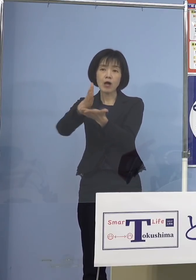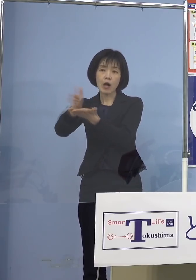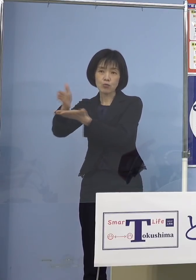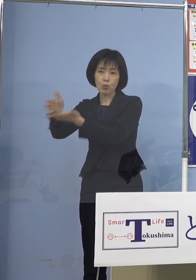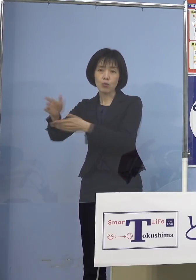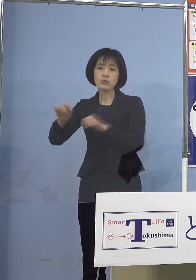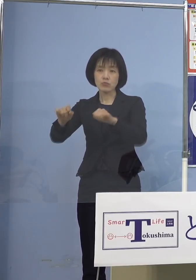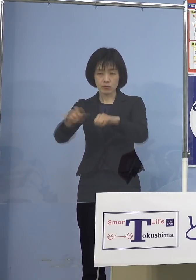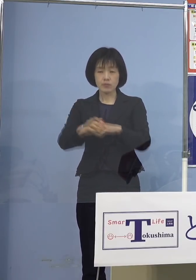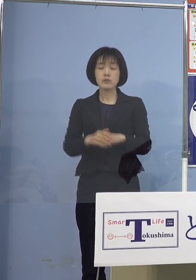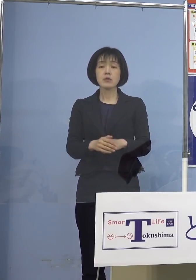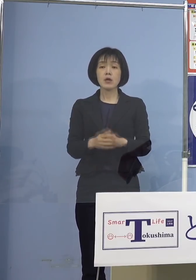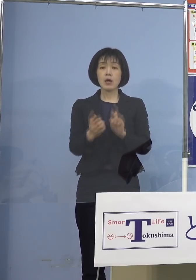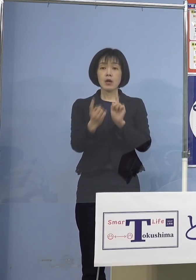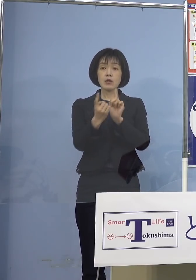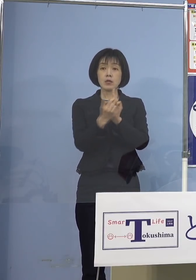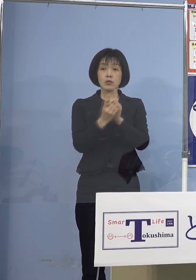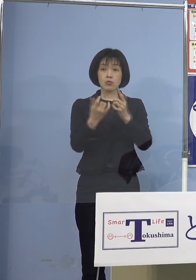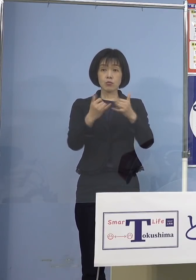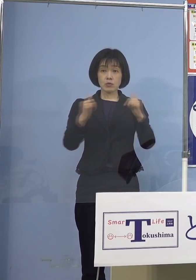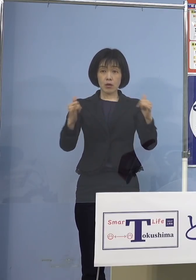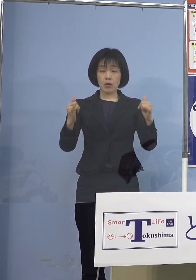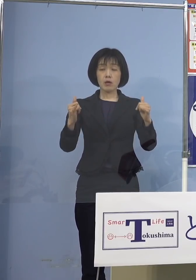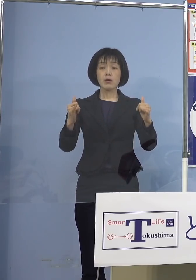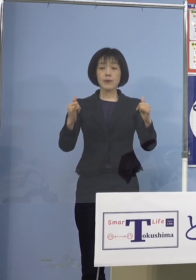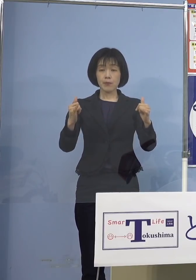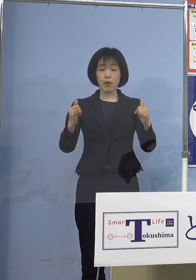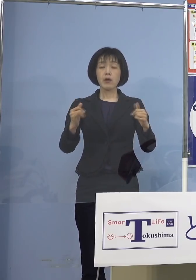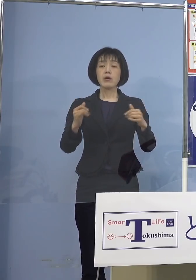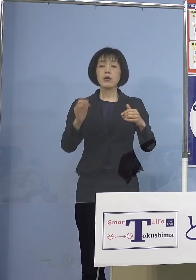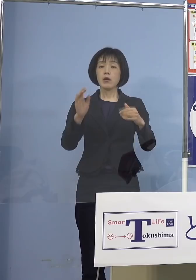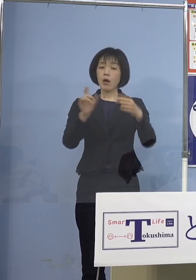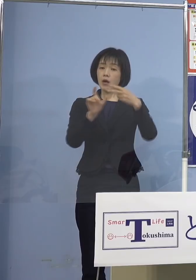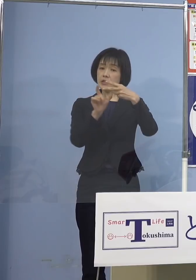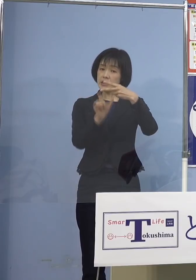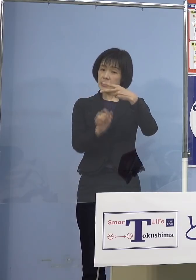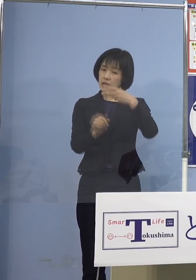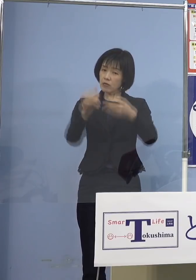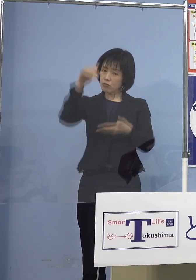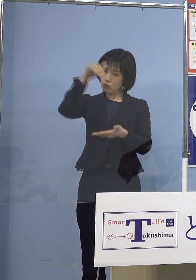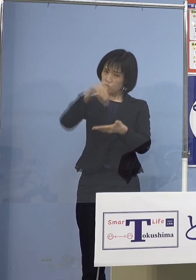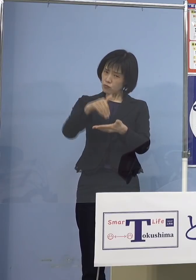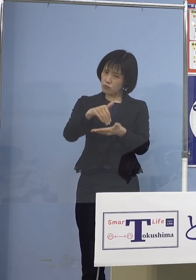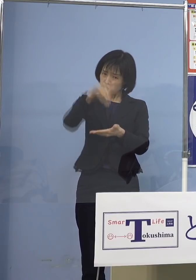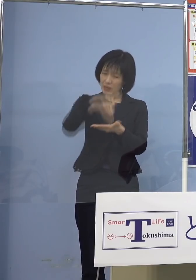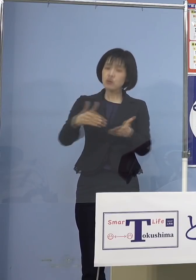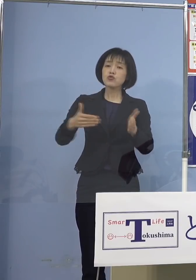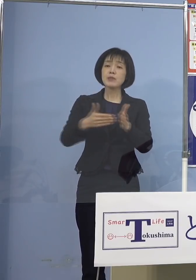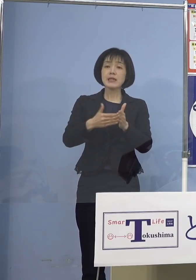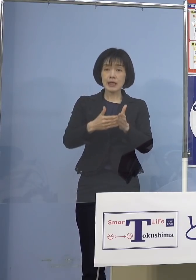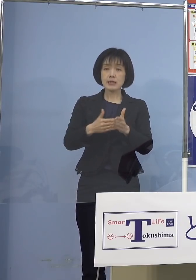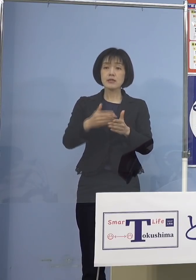対象となる方々については 2月中を目処にお住まいの市町村から